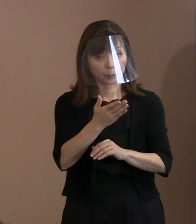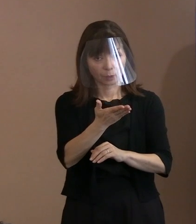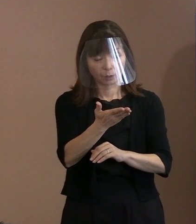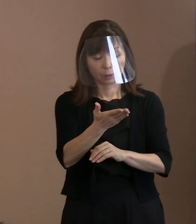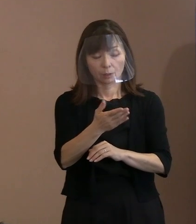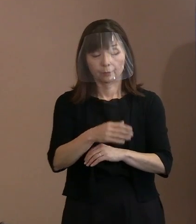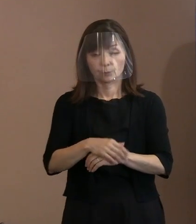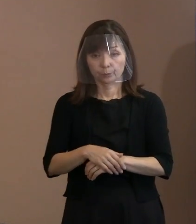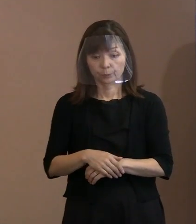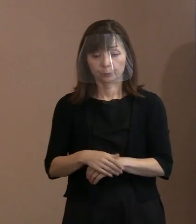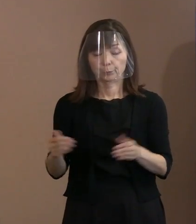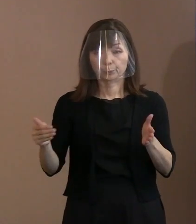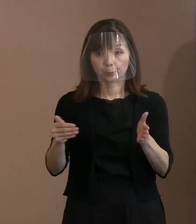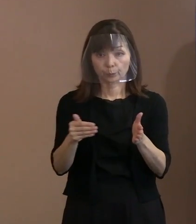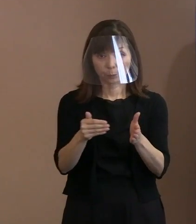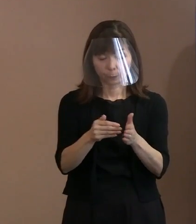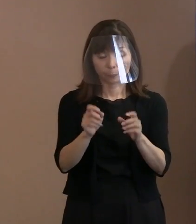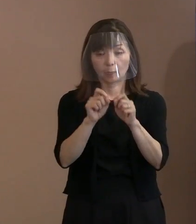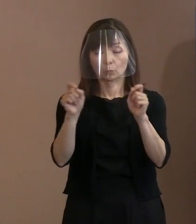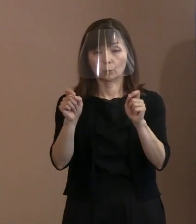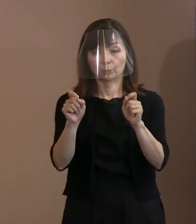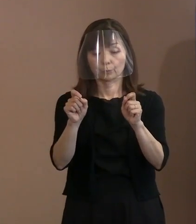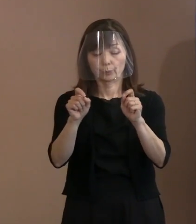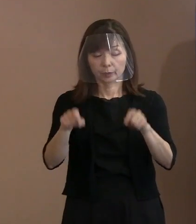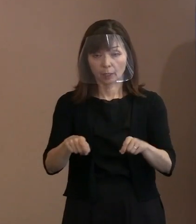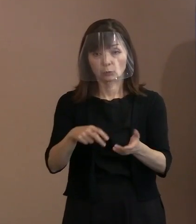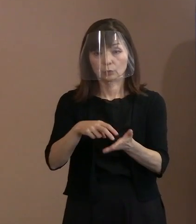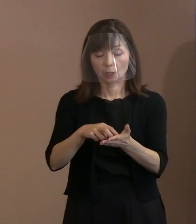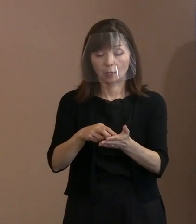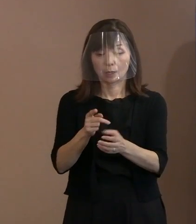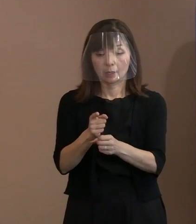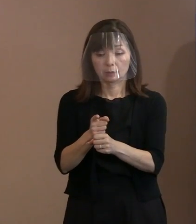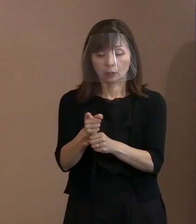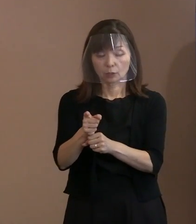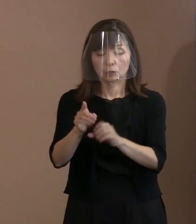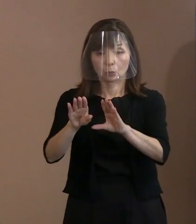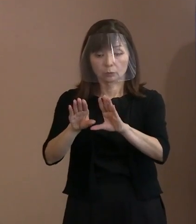核そのものをなくさなきゃいけないっていう 立場に立った上で､